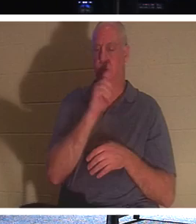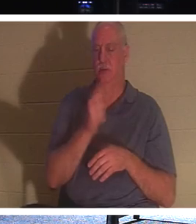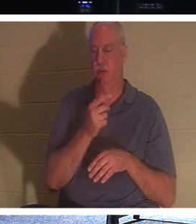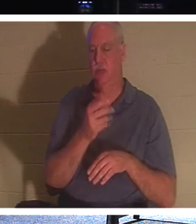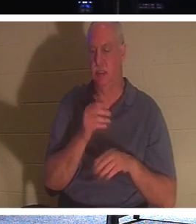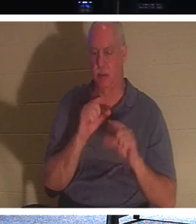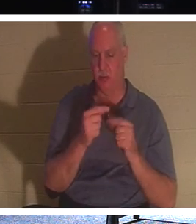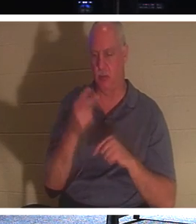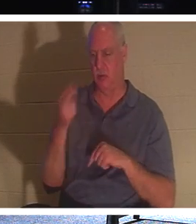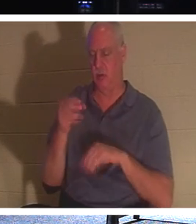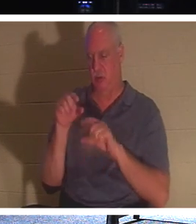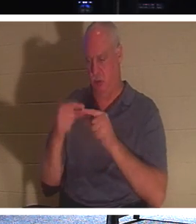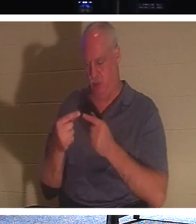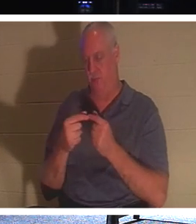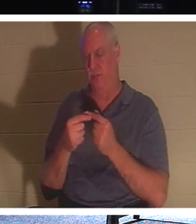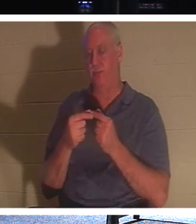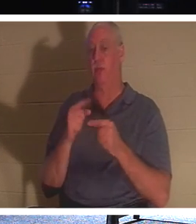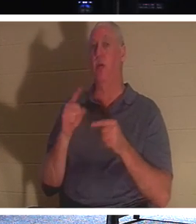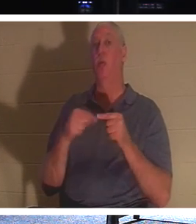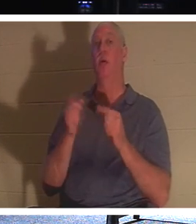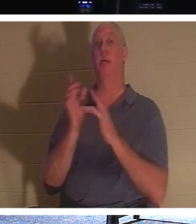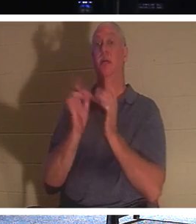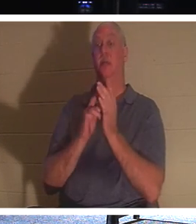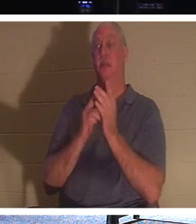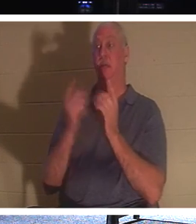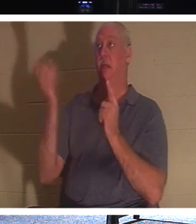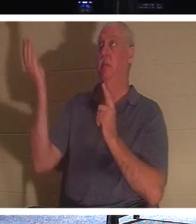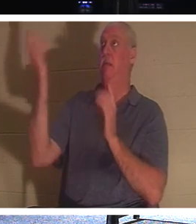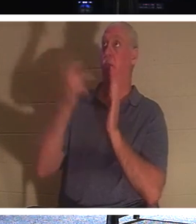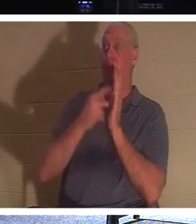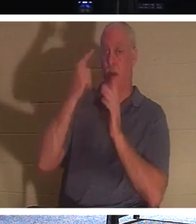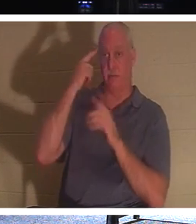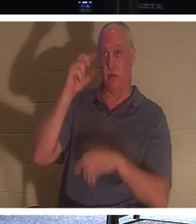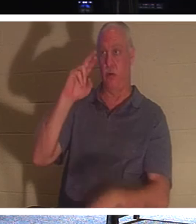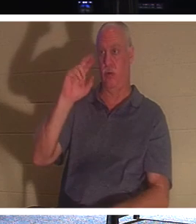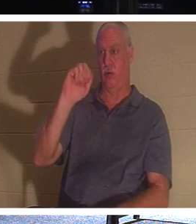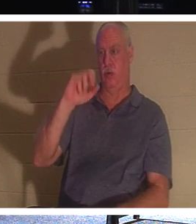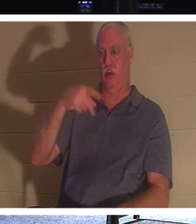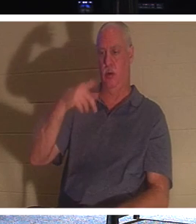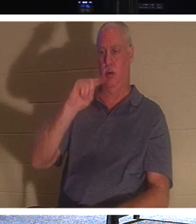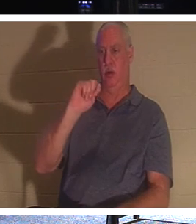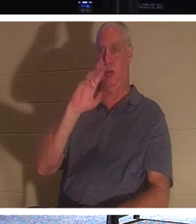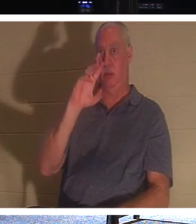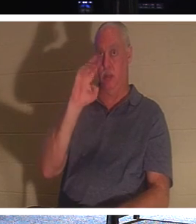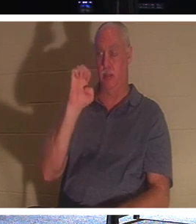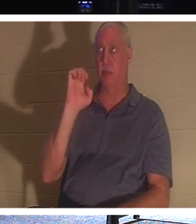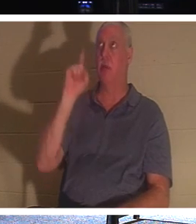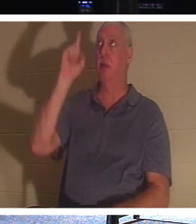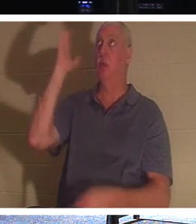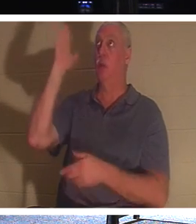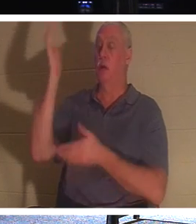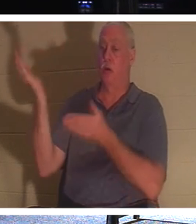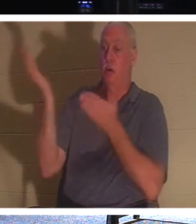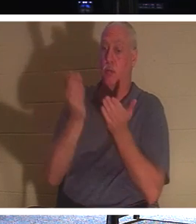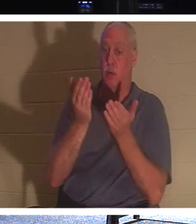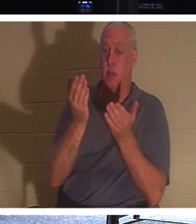कि जब यीशु स्वर्गारोहण पर आएंगे, तो वह उन लोगों को अपने साथ लाएंगे जो मसीह में हैं,